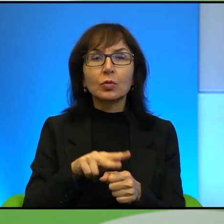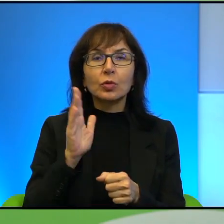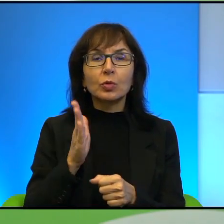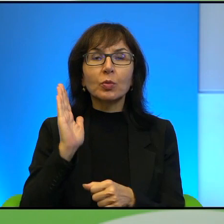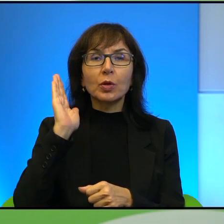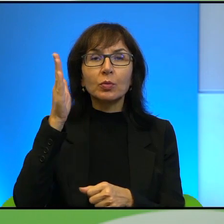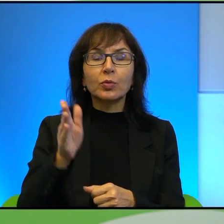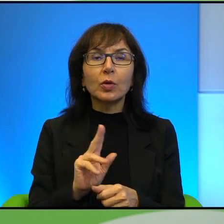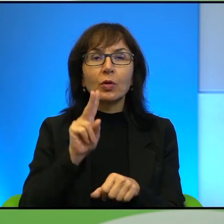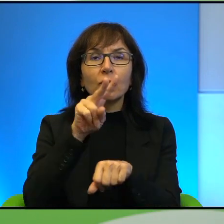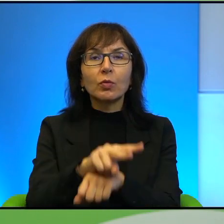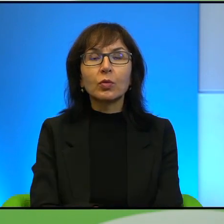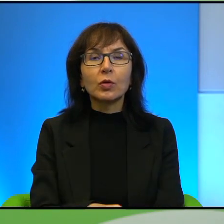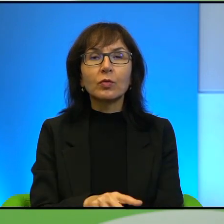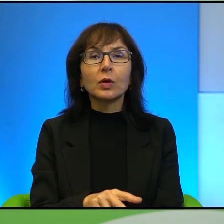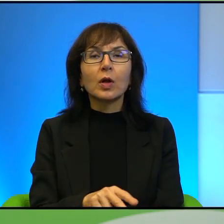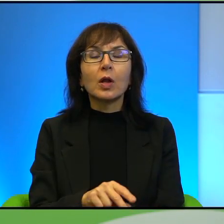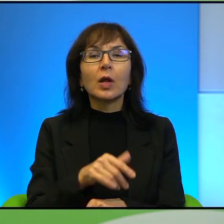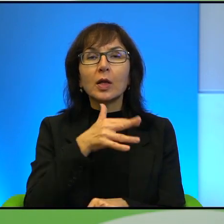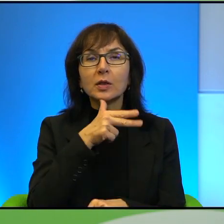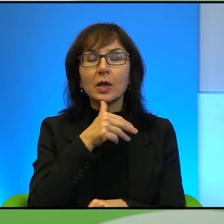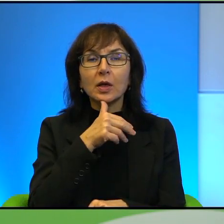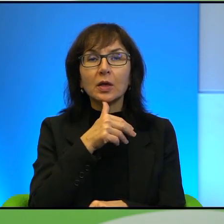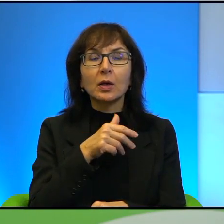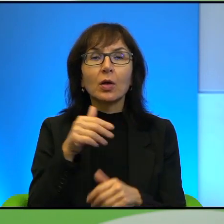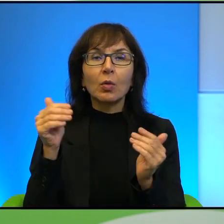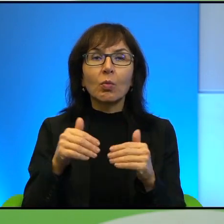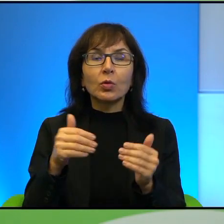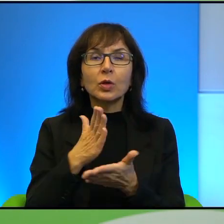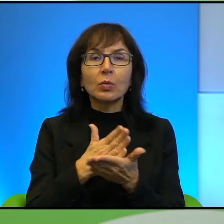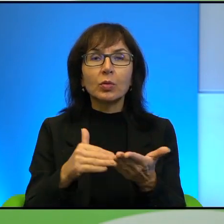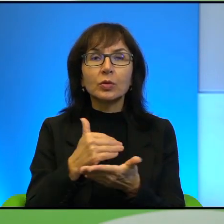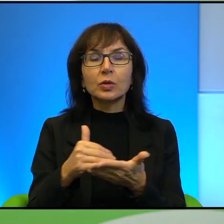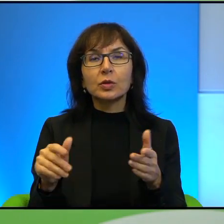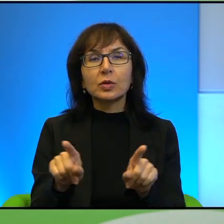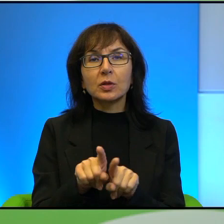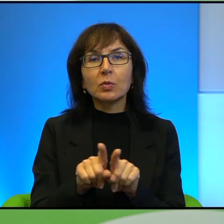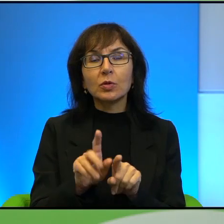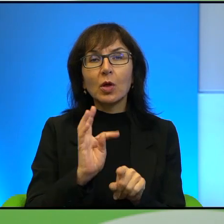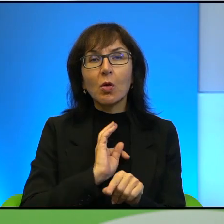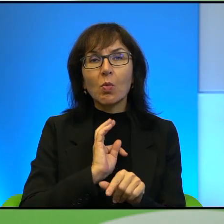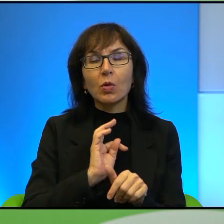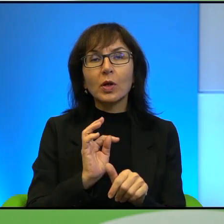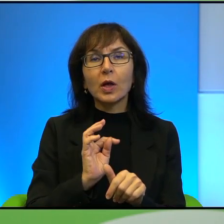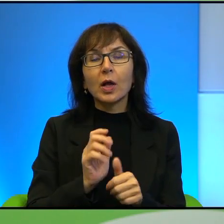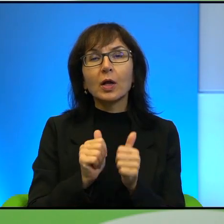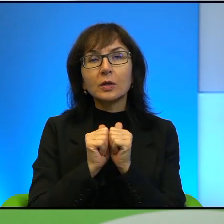wpływ na przyszły kształt Izraela, że można ich podzielić też sobie i oczywiście to jest moje zadanie też, żeby tak wszystko szufladkować trochę